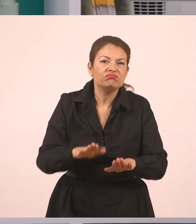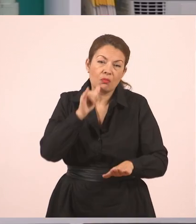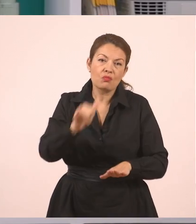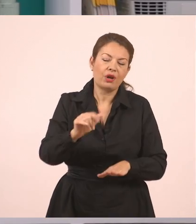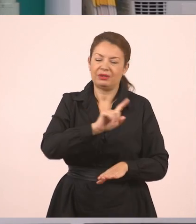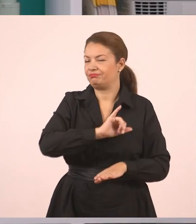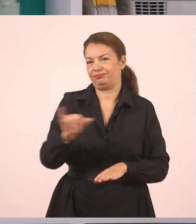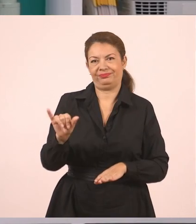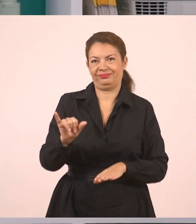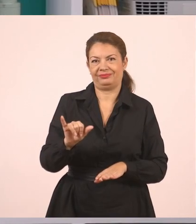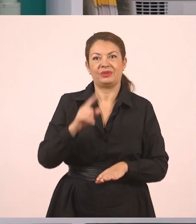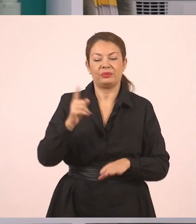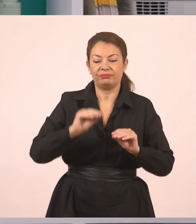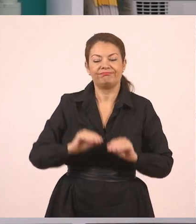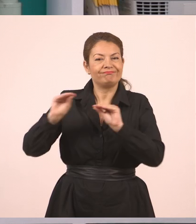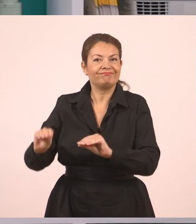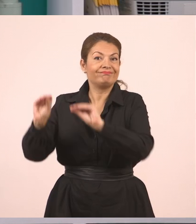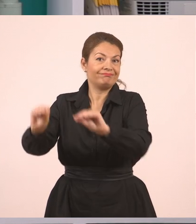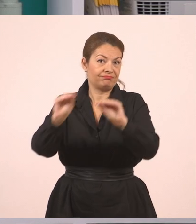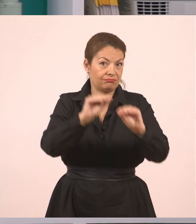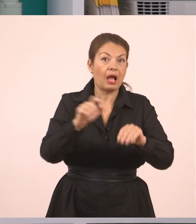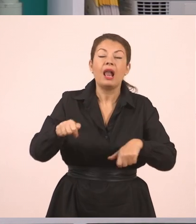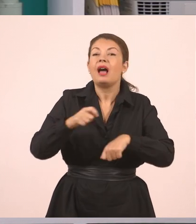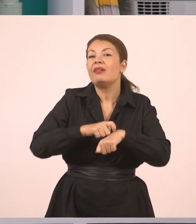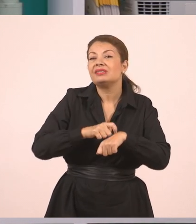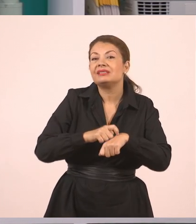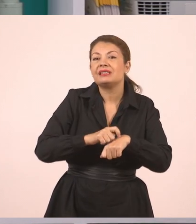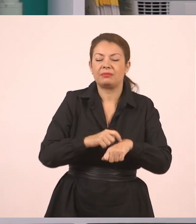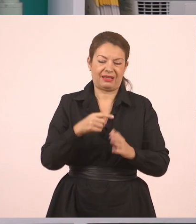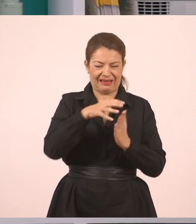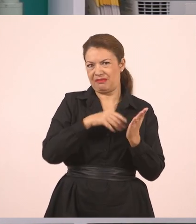Στις μέρες μας βέβαια, παιδιά, όταν αυτό το βιβλίο λέει για μια τσιγγάνα,